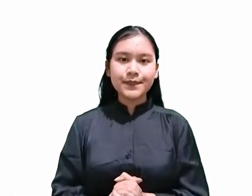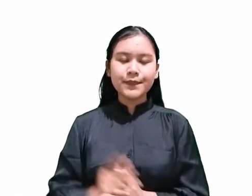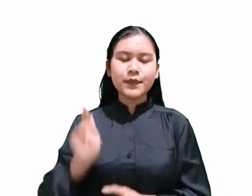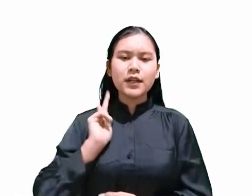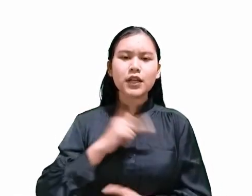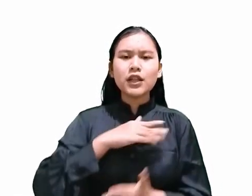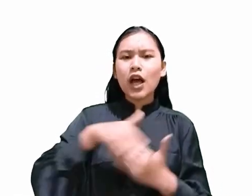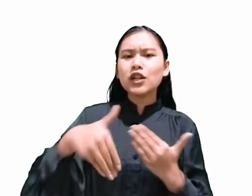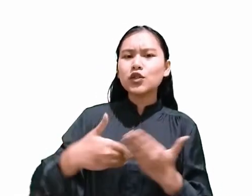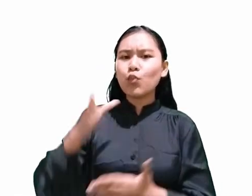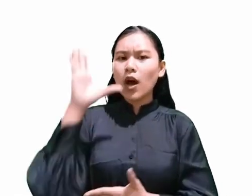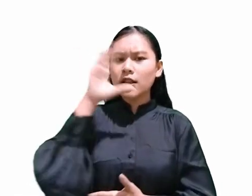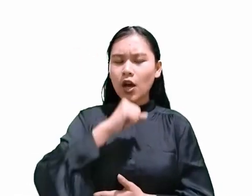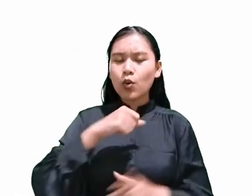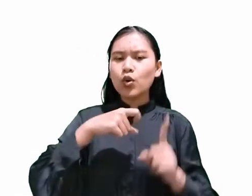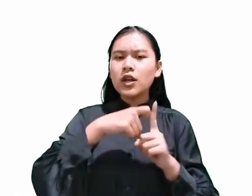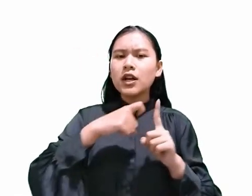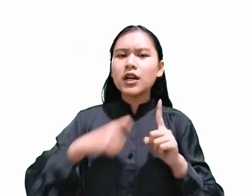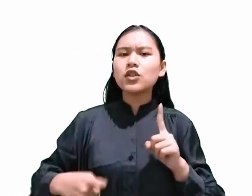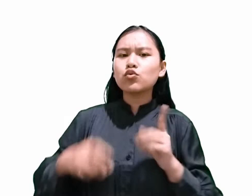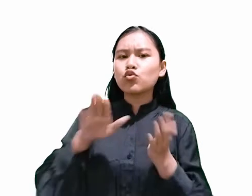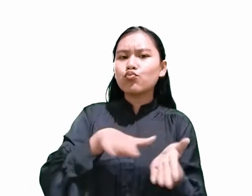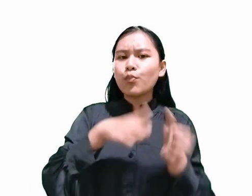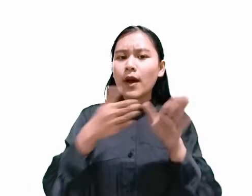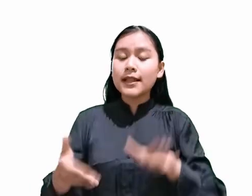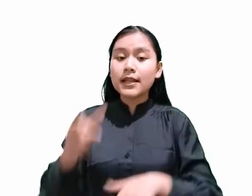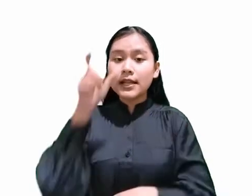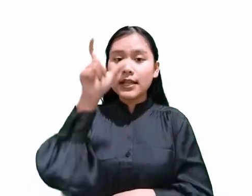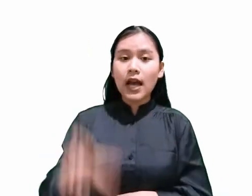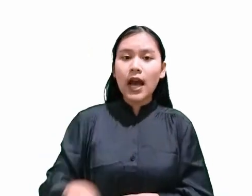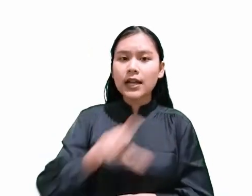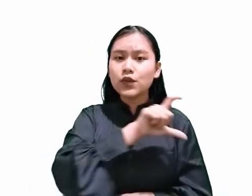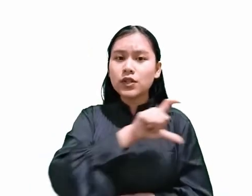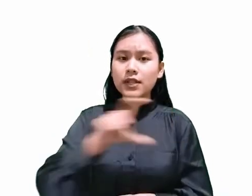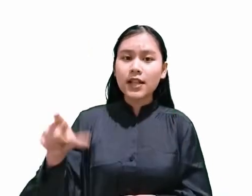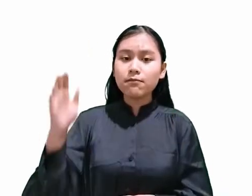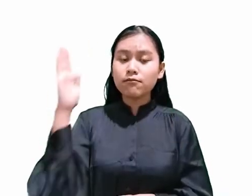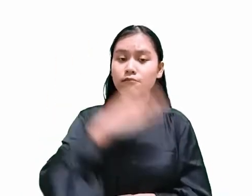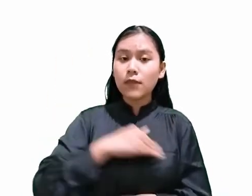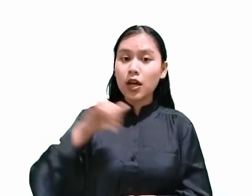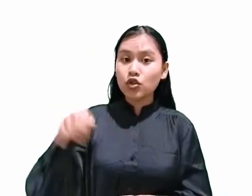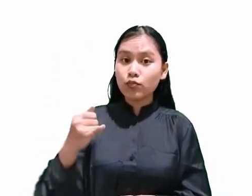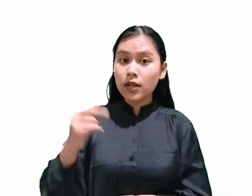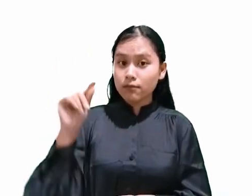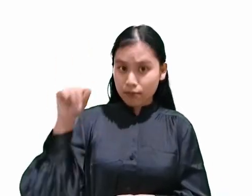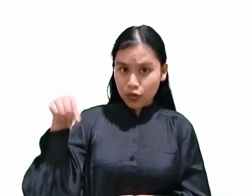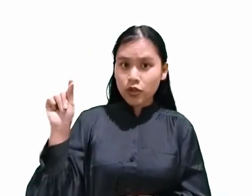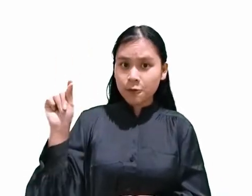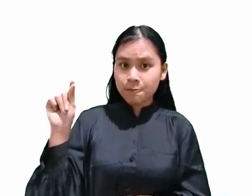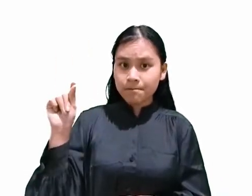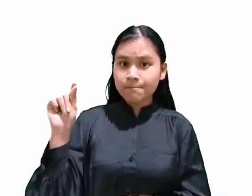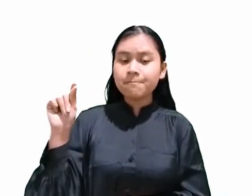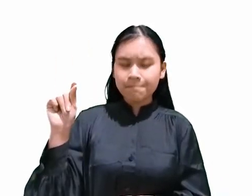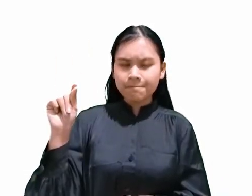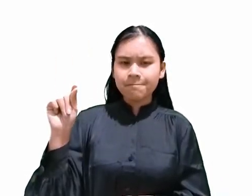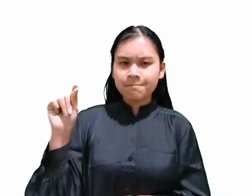bahwa Kristus mati di kayu Salib pada hari Jumat, bukan? Nah, sekarang mari kita baca